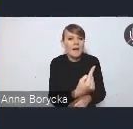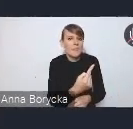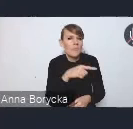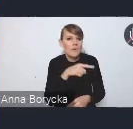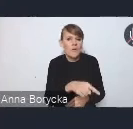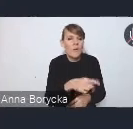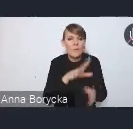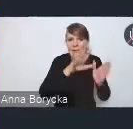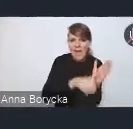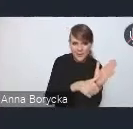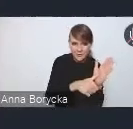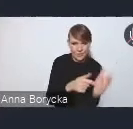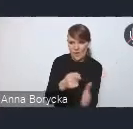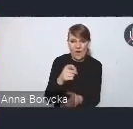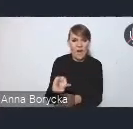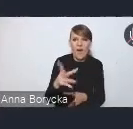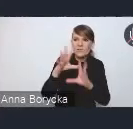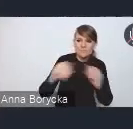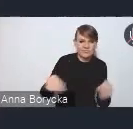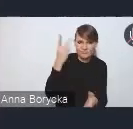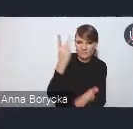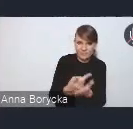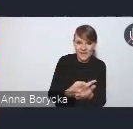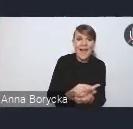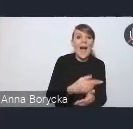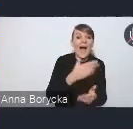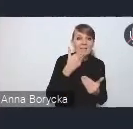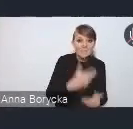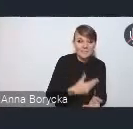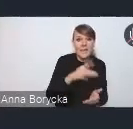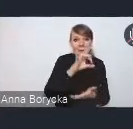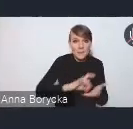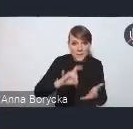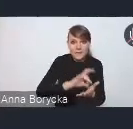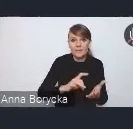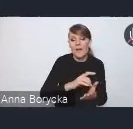i dopiero takie współdziałanie i wspólnie podejmowane działania widzimy,